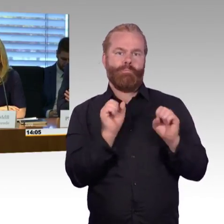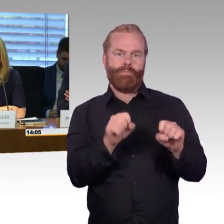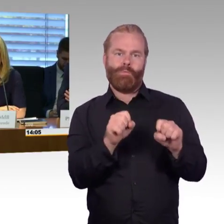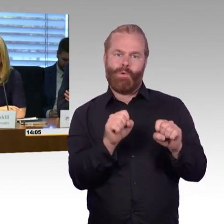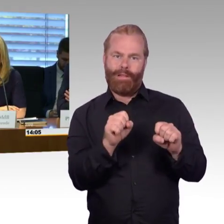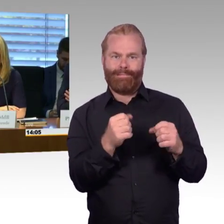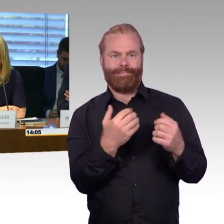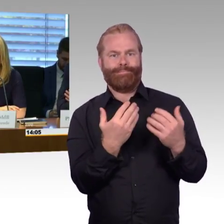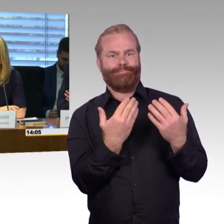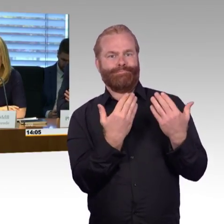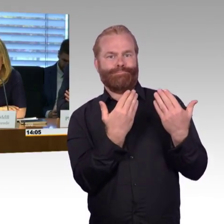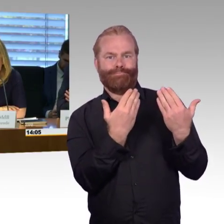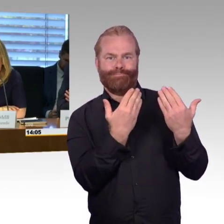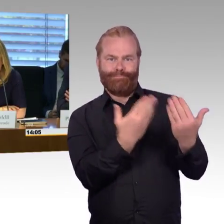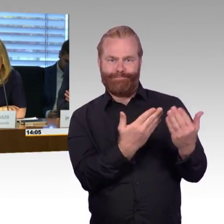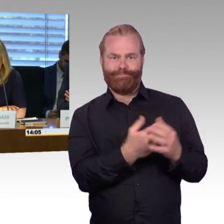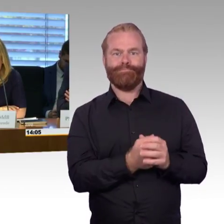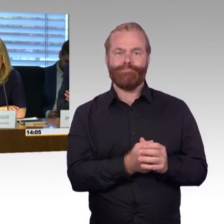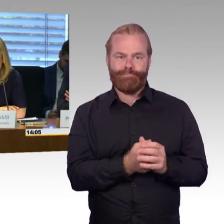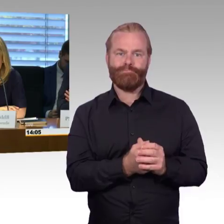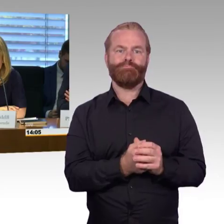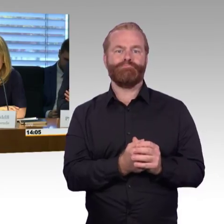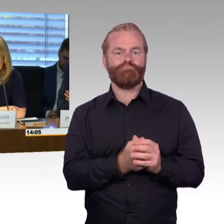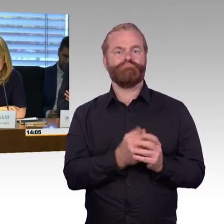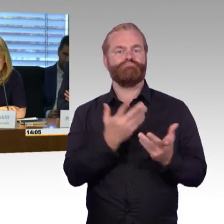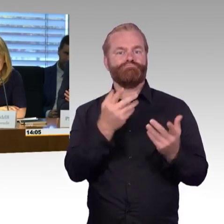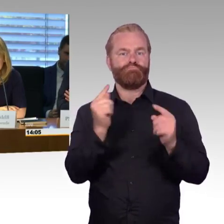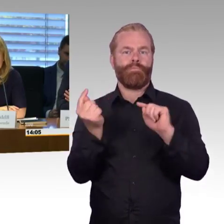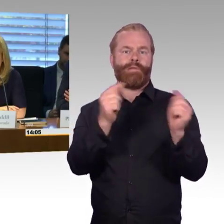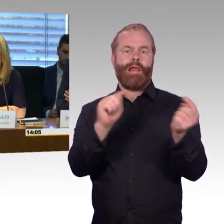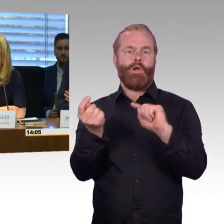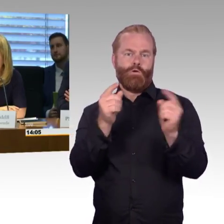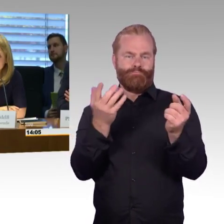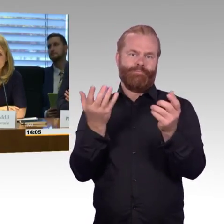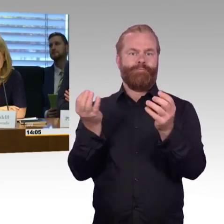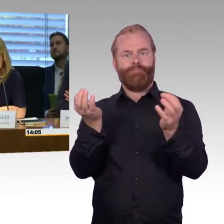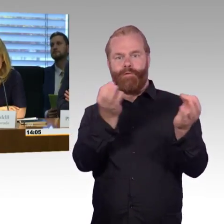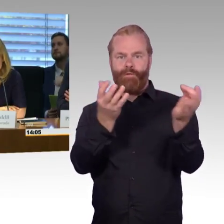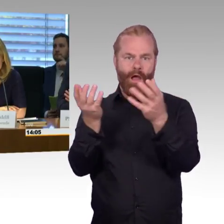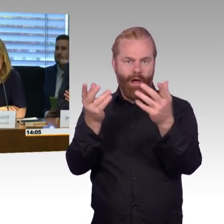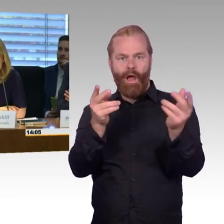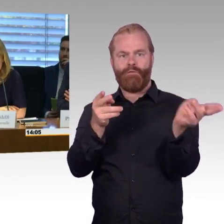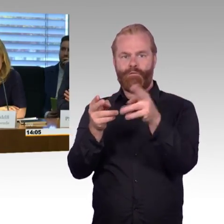Wir gehen von einem Zeitraum für diese Anhörung von 1,5 Stunden, also bis ungefähr 16 Uhr.